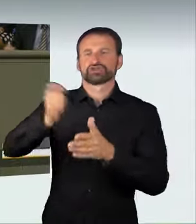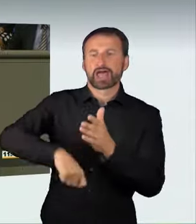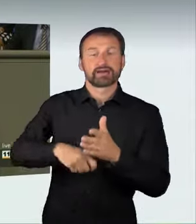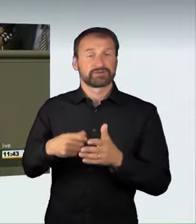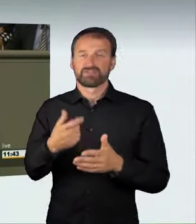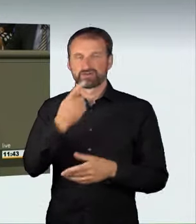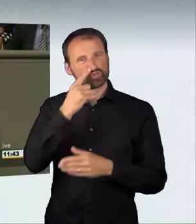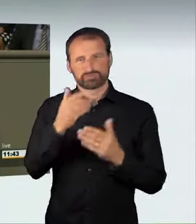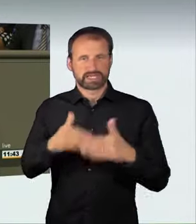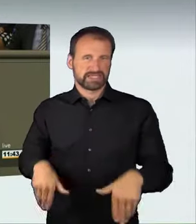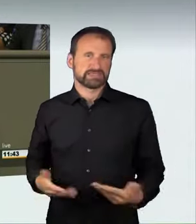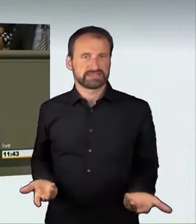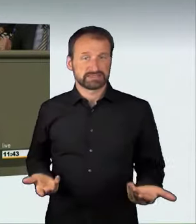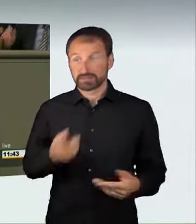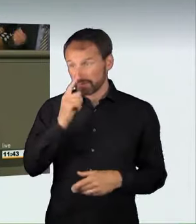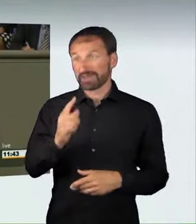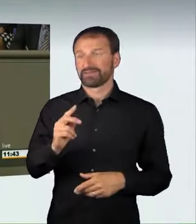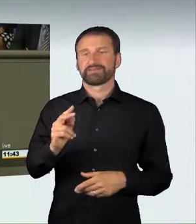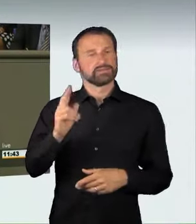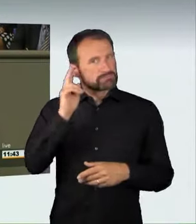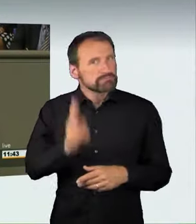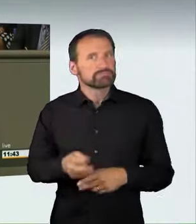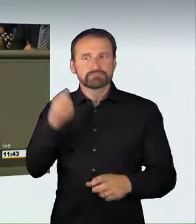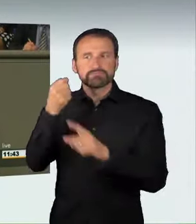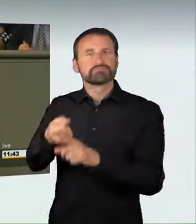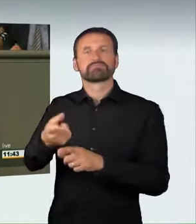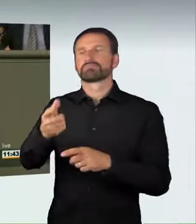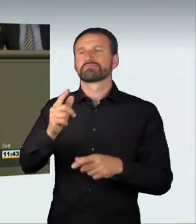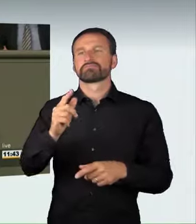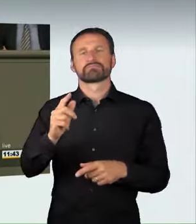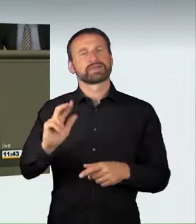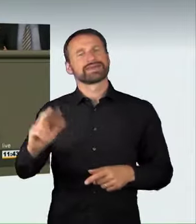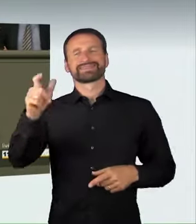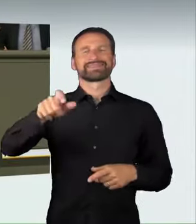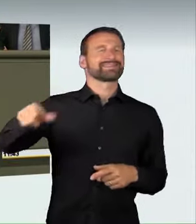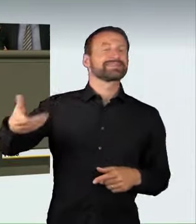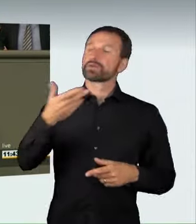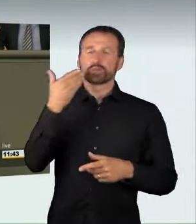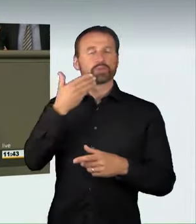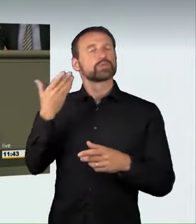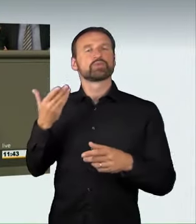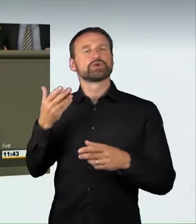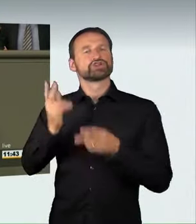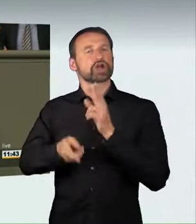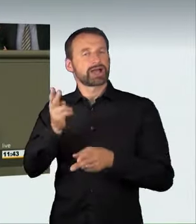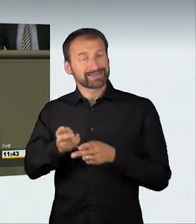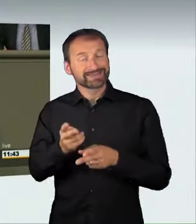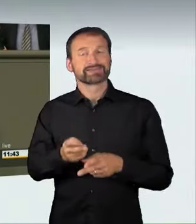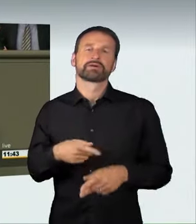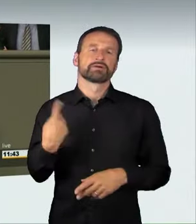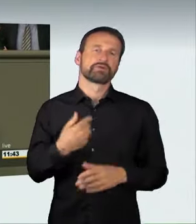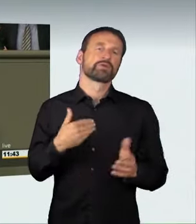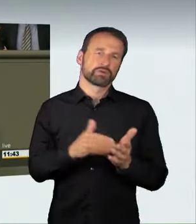eines Dritten kommt, stellt das derzeit noch eine Ordnungswidrigkeit dar,